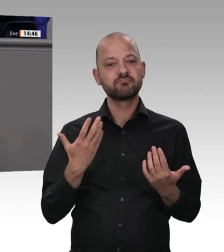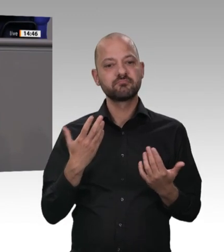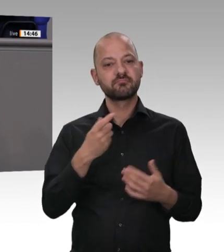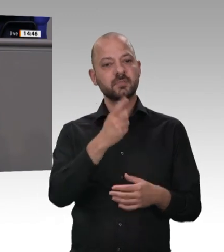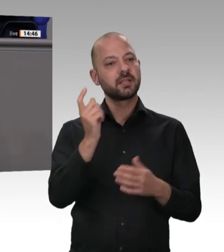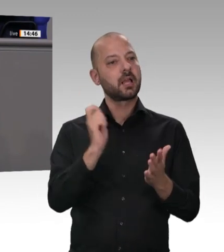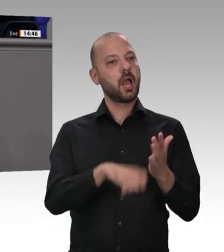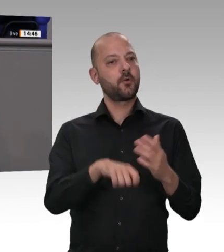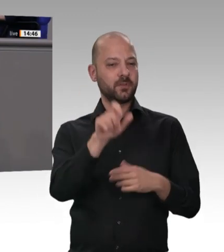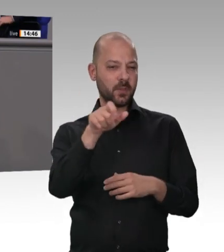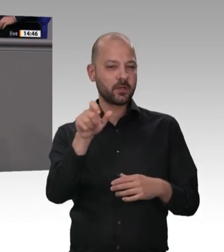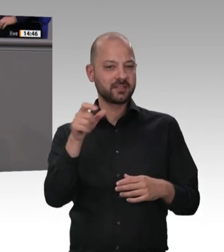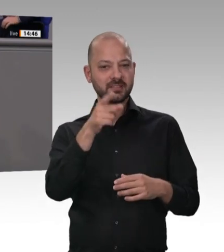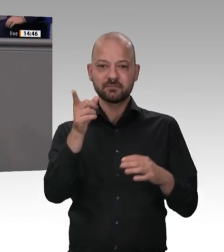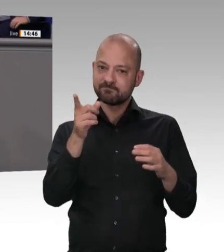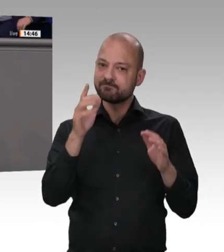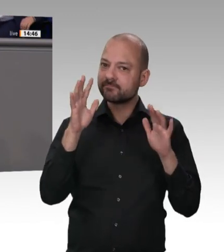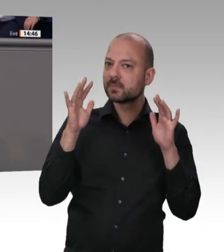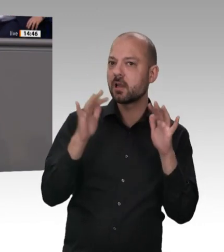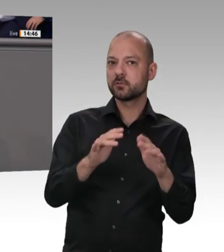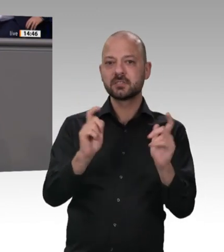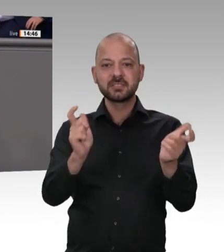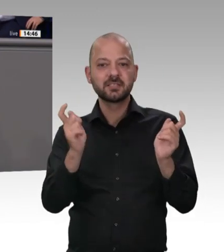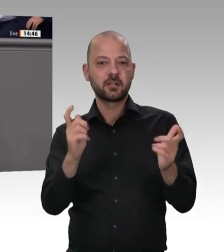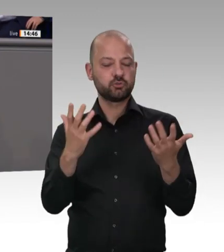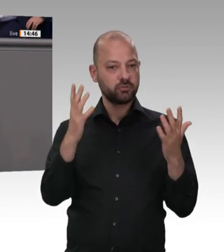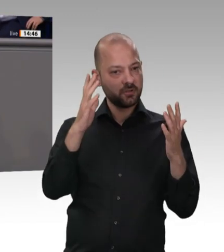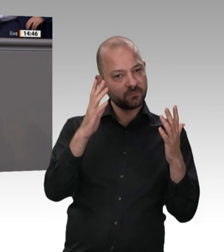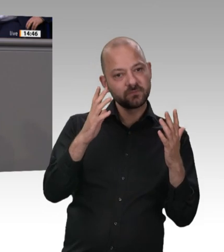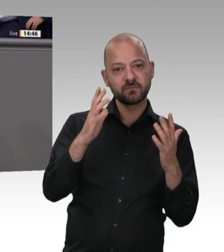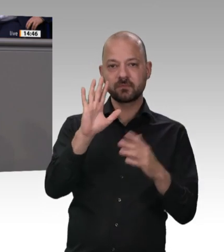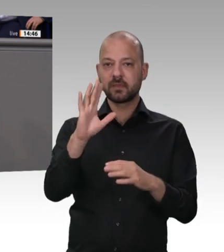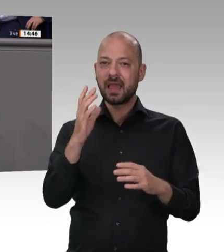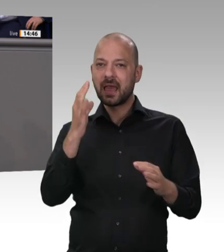wenn es Fehler gegeben hat. Deswegen muss ich sagen: Wie bei der Firma Tönnies und